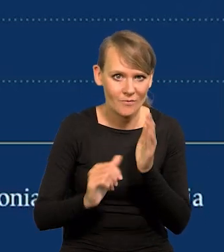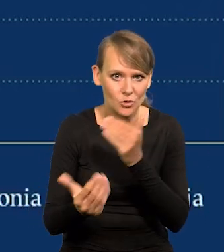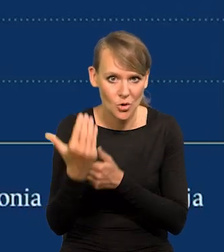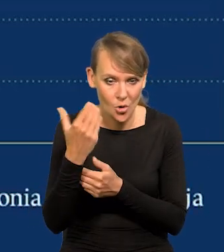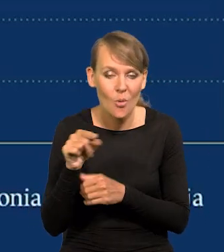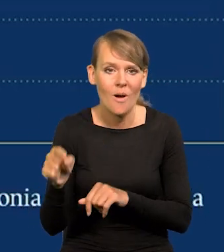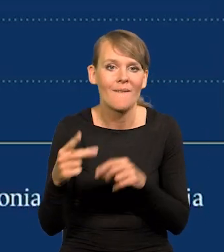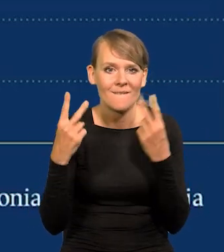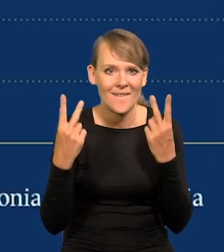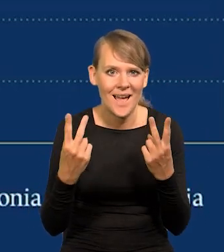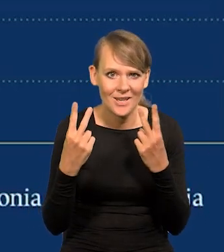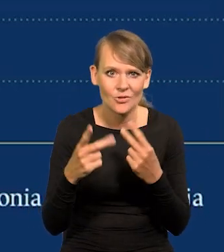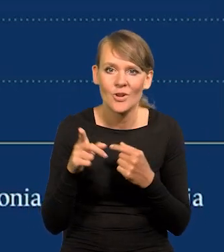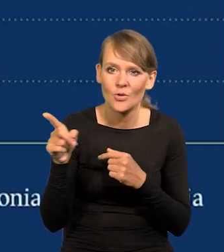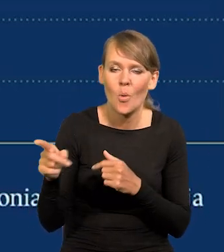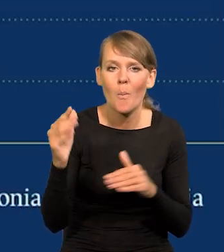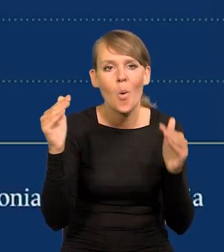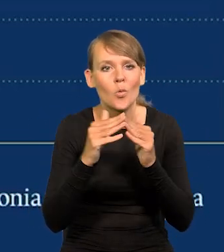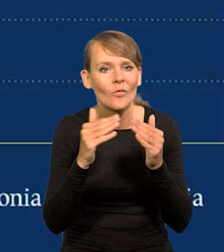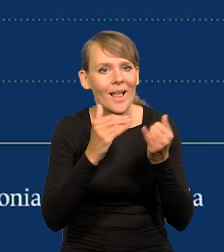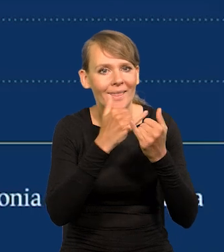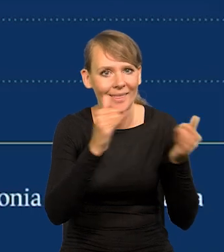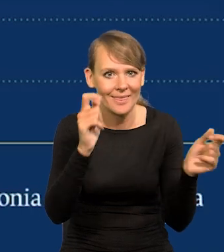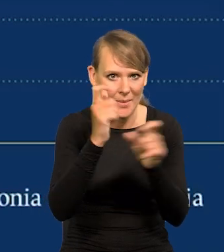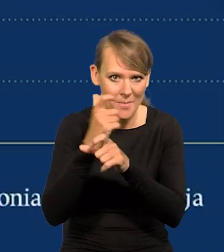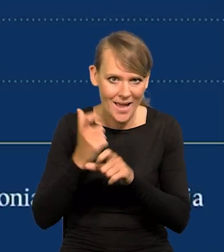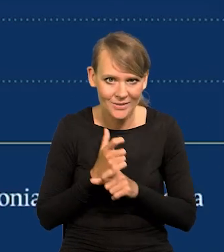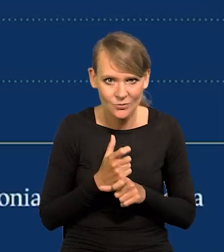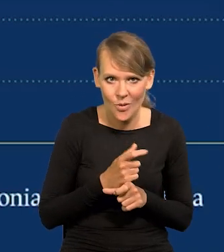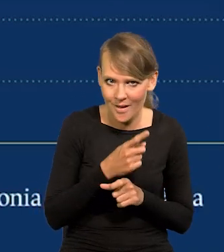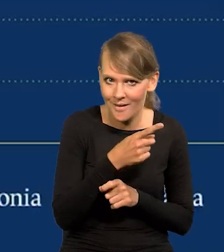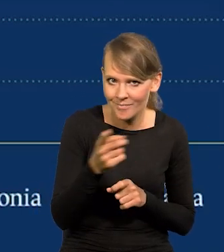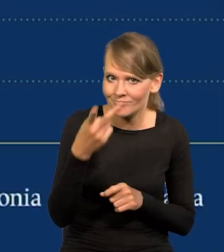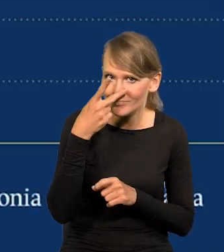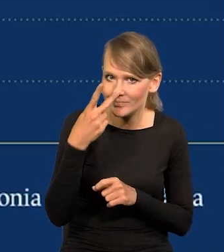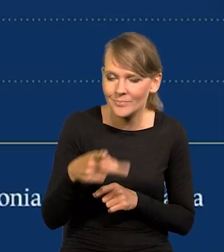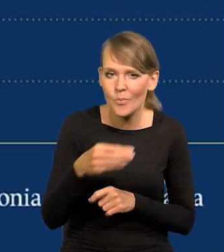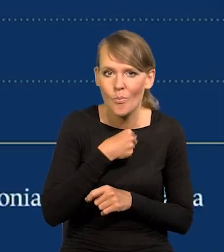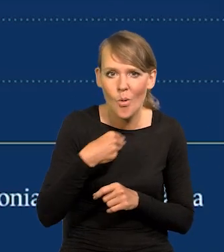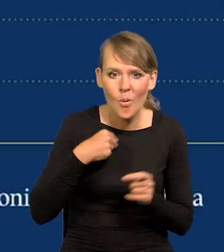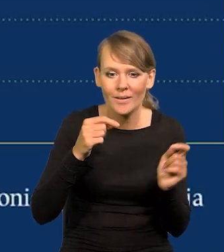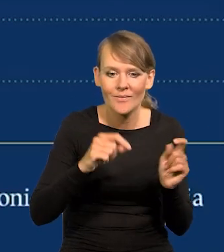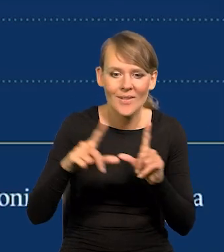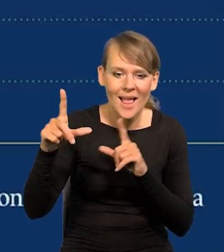To jest ważne, to porównuje nas z innymi krajami. Jak Państwo widzą, inflacja w Polsce jest na czerwono.